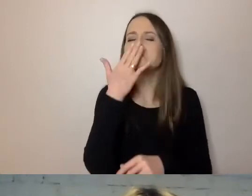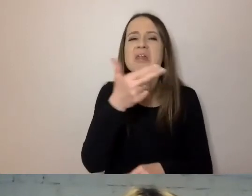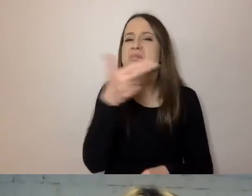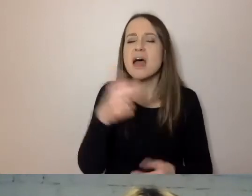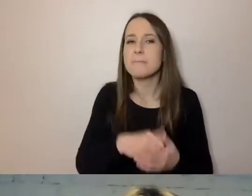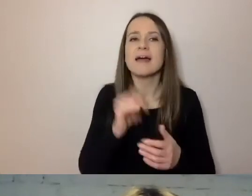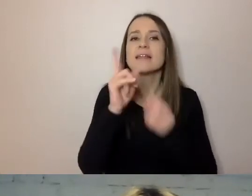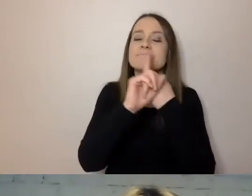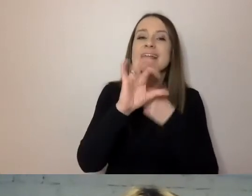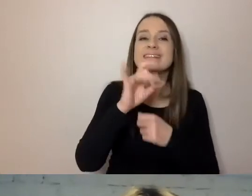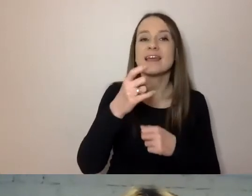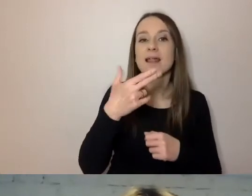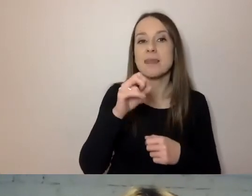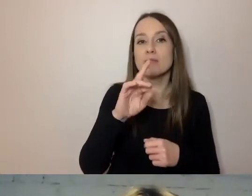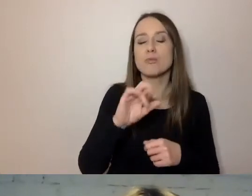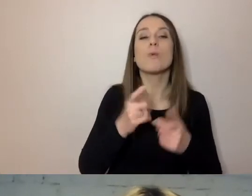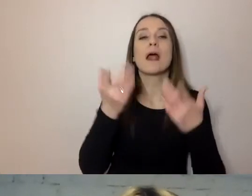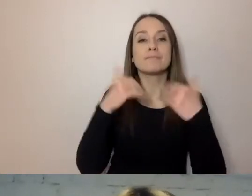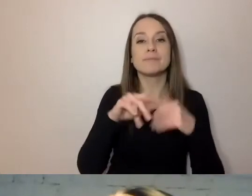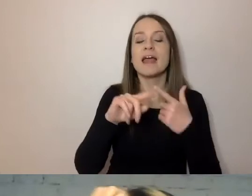jaki jest kontakt do osoby, która sprawę prowadzi,